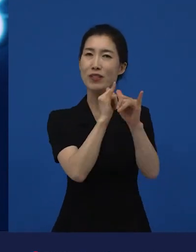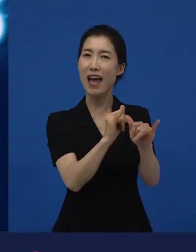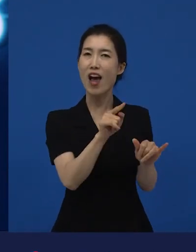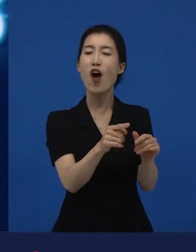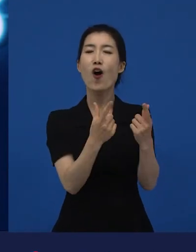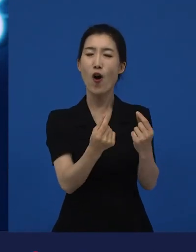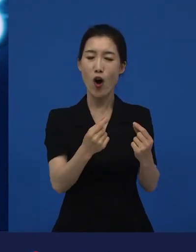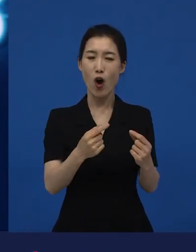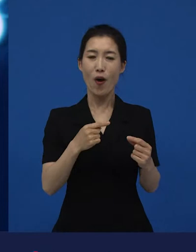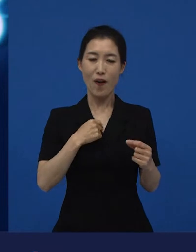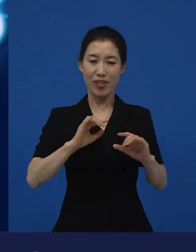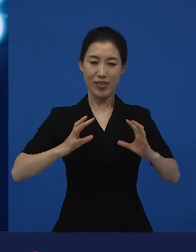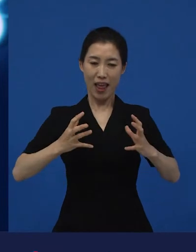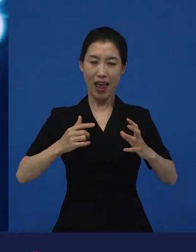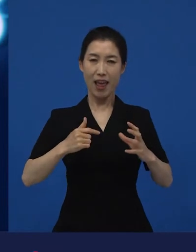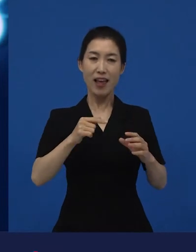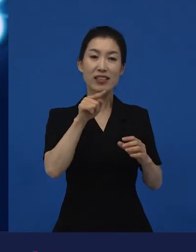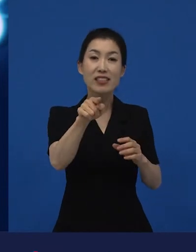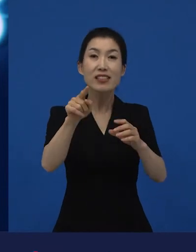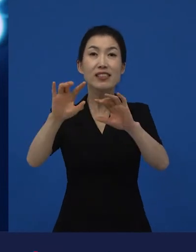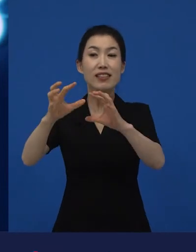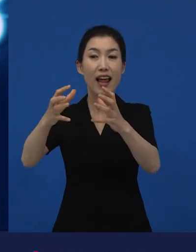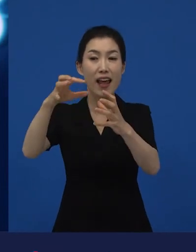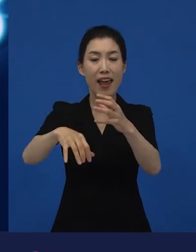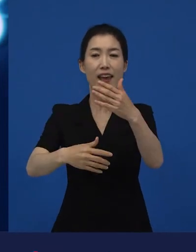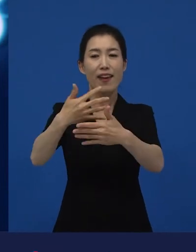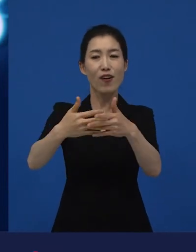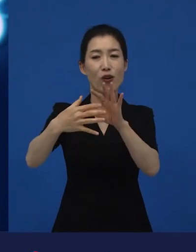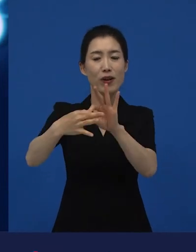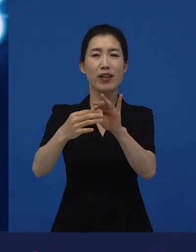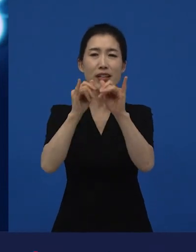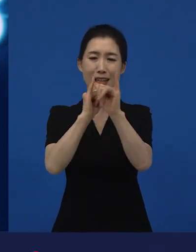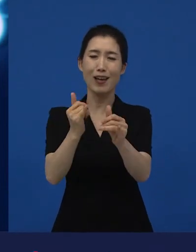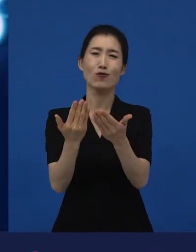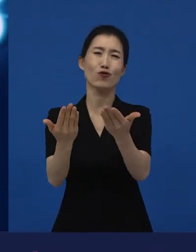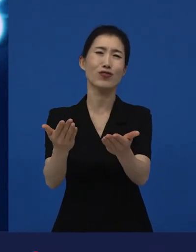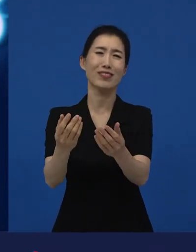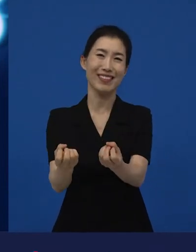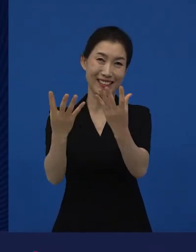그 나라의 영화상을 주는 곳인데